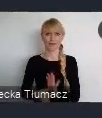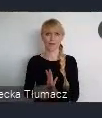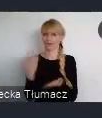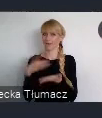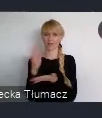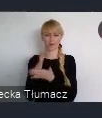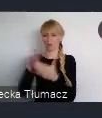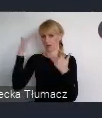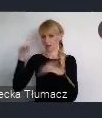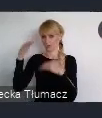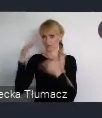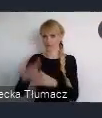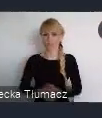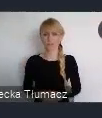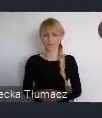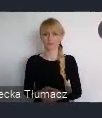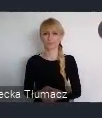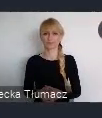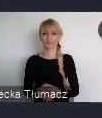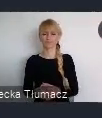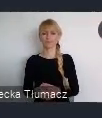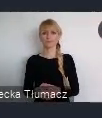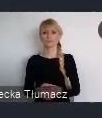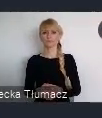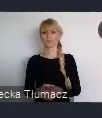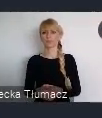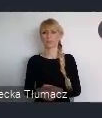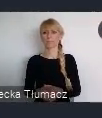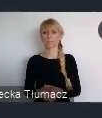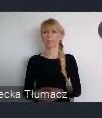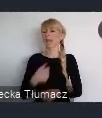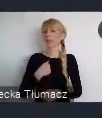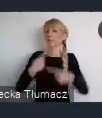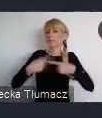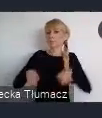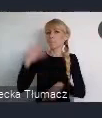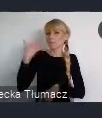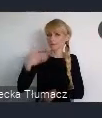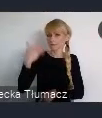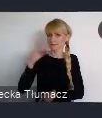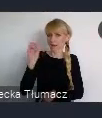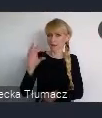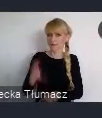czy lokalności w któych żyjemy. Ja mam taka krótką prezentacje o mieście Katowice,